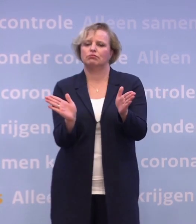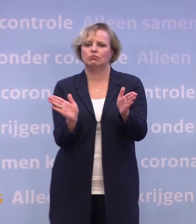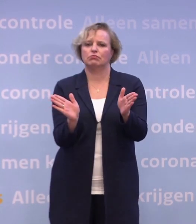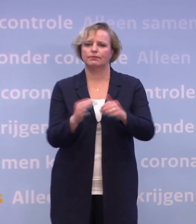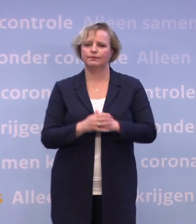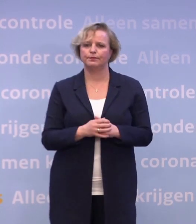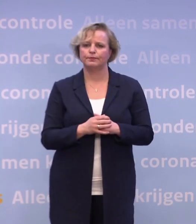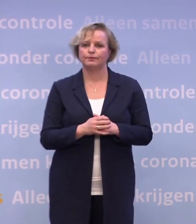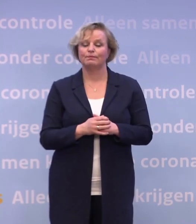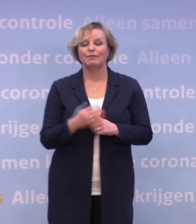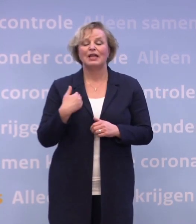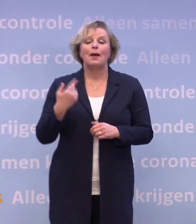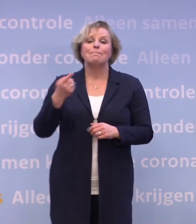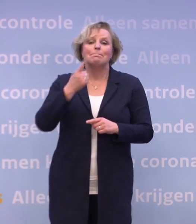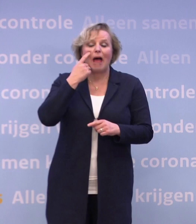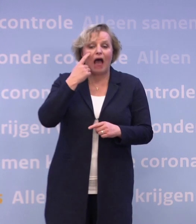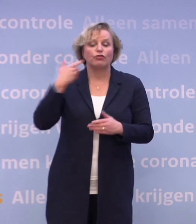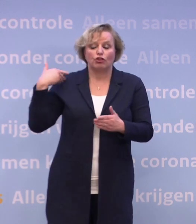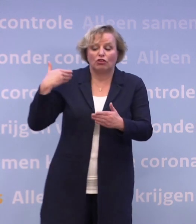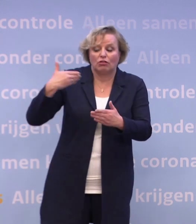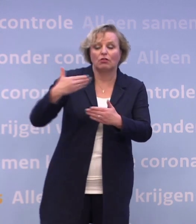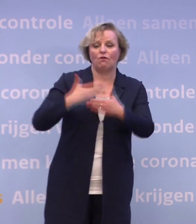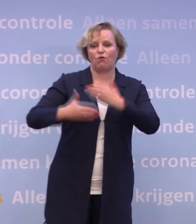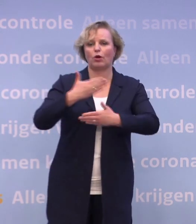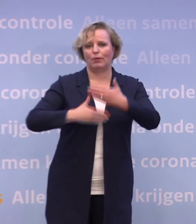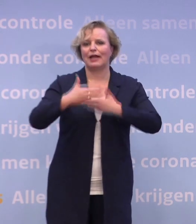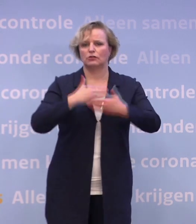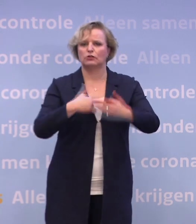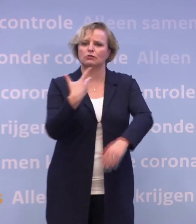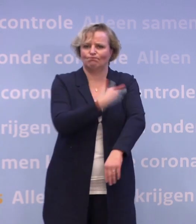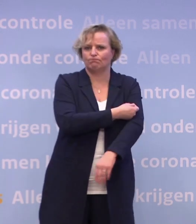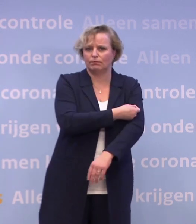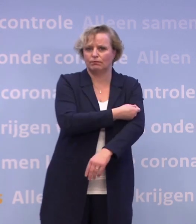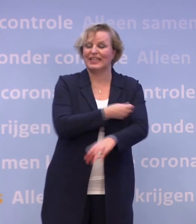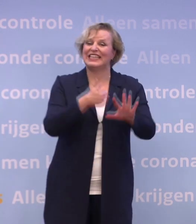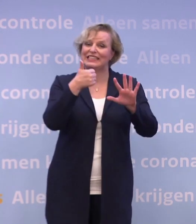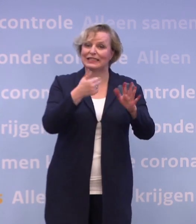We bereiden ons al maanden voor op de vaccinatiefase. We hebben contracten voor zes verschillende vaccins.